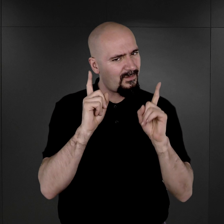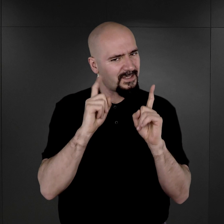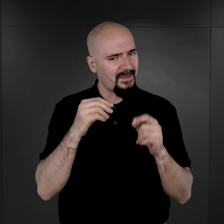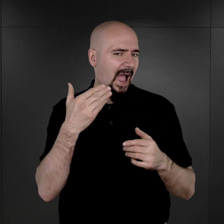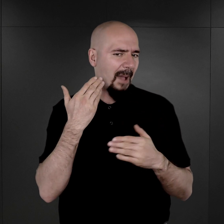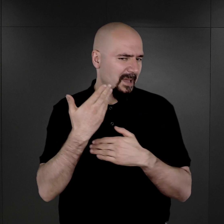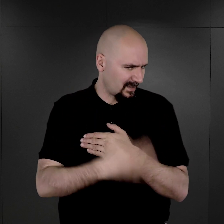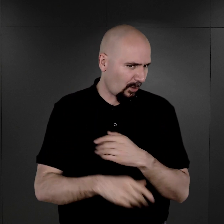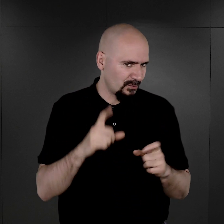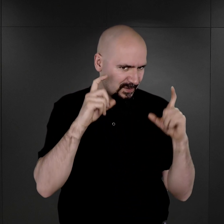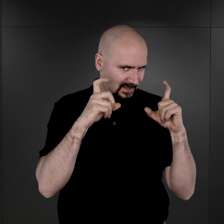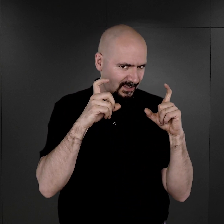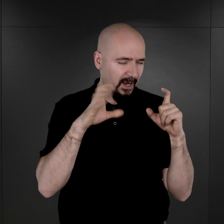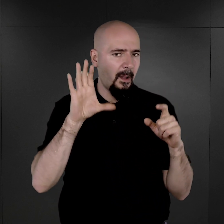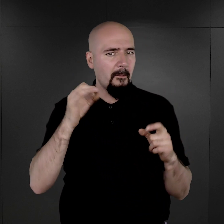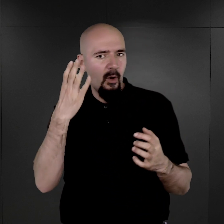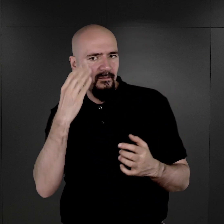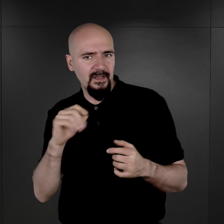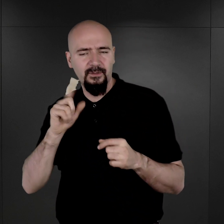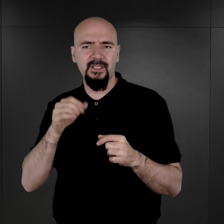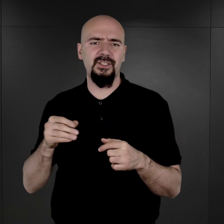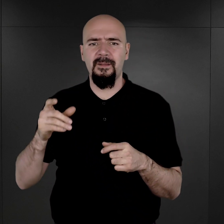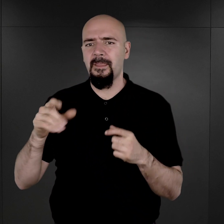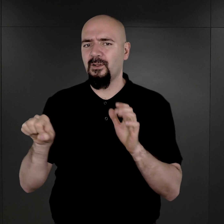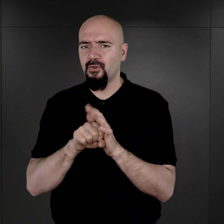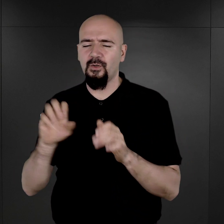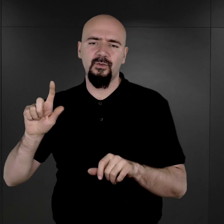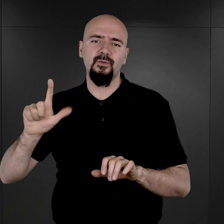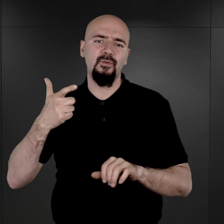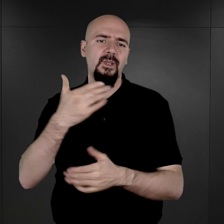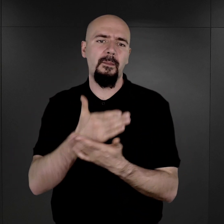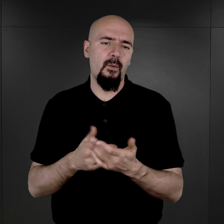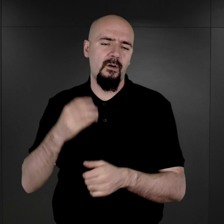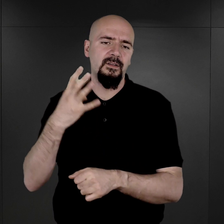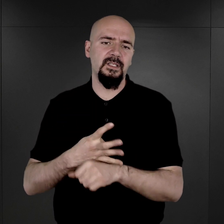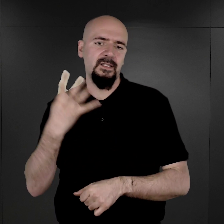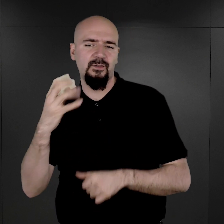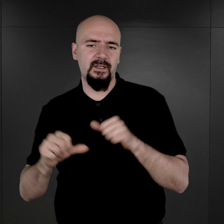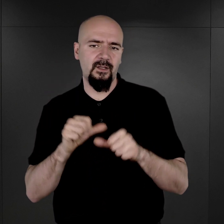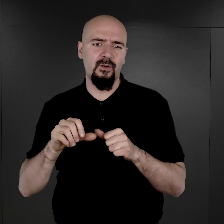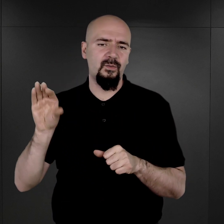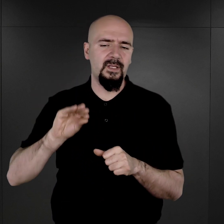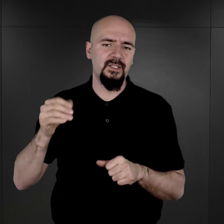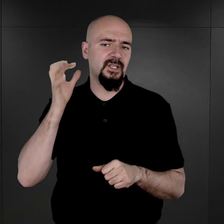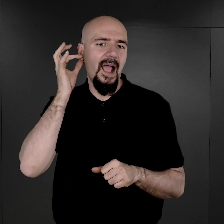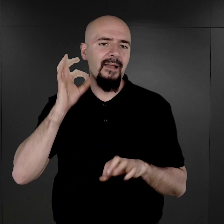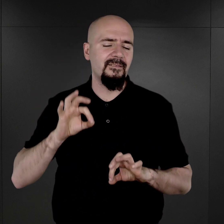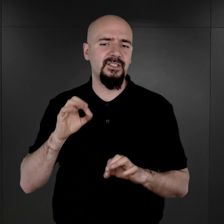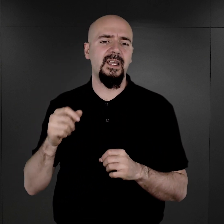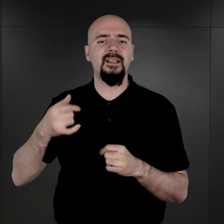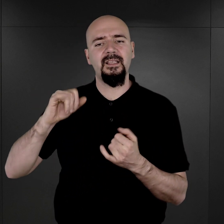bo wygląda na to, że przynajmniej do drugiej połowy 1944 roku jeszcze więźniarki i więźniów fotografowano.